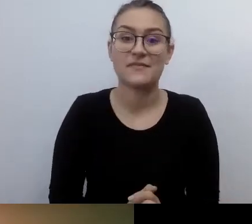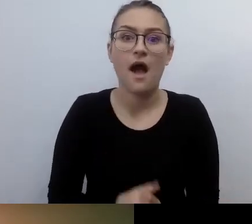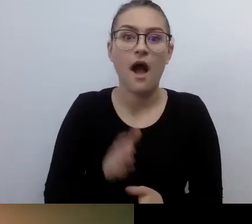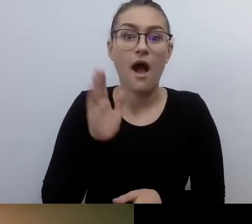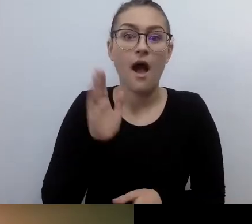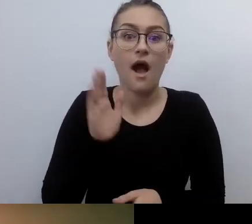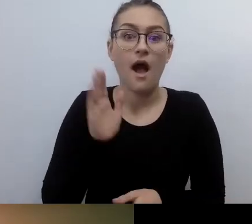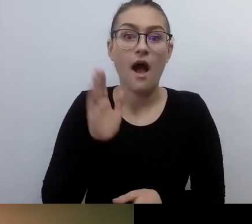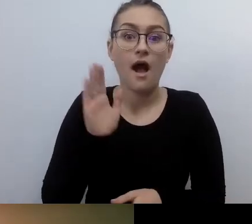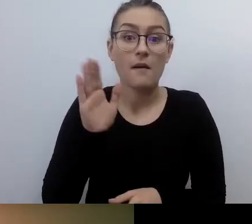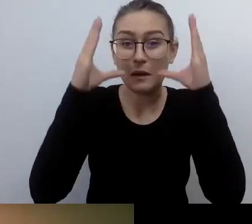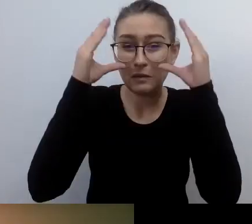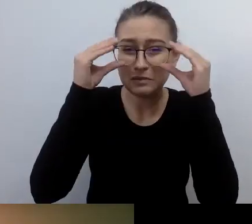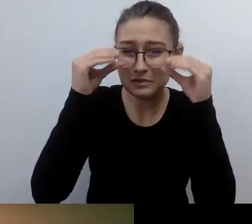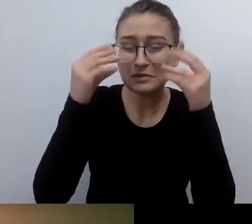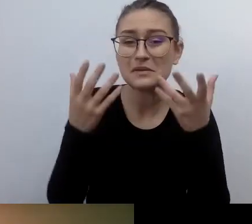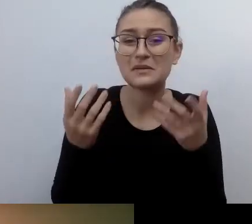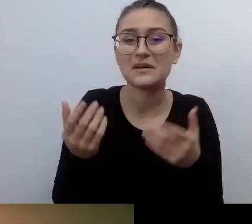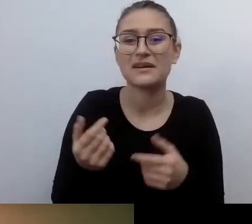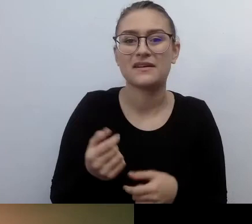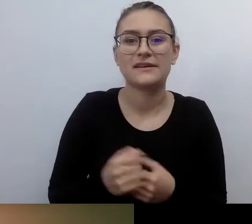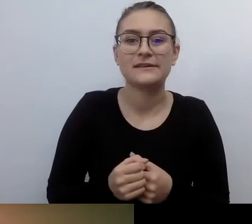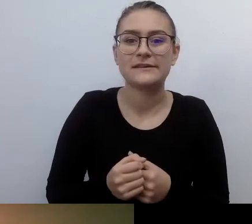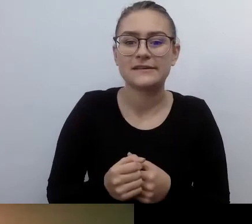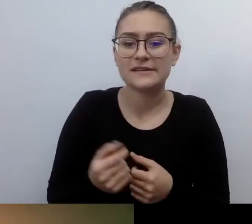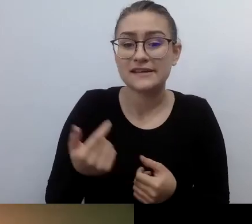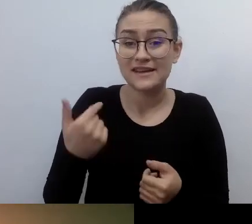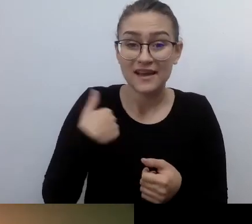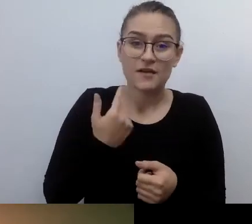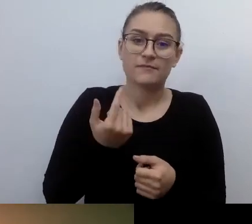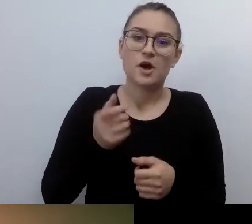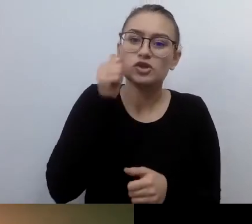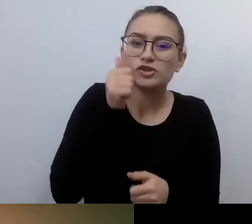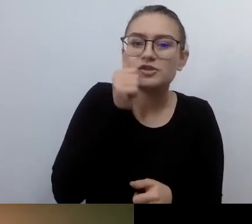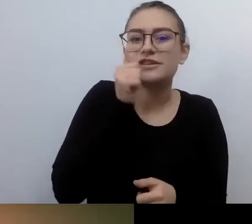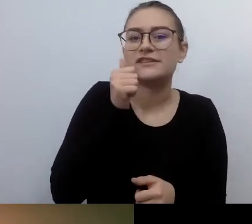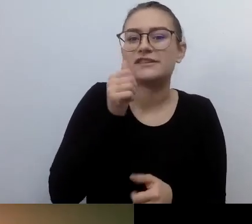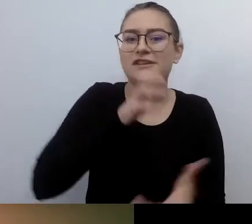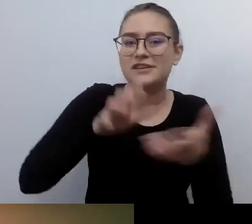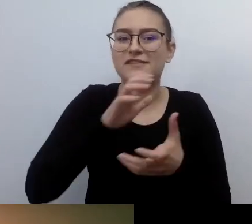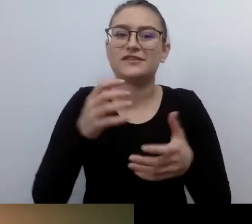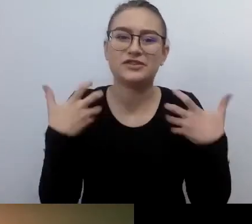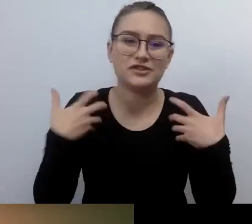przestałem wykorzystywać wzrok w procesie poznawania świata, okazało się, że nie za bardzo wiem,